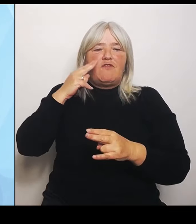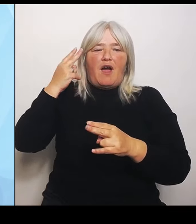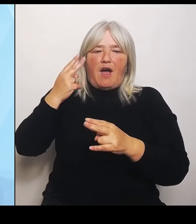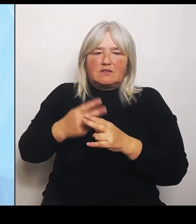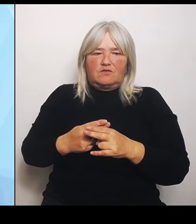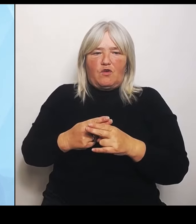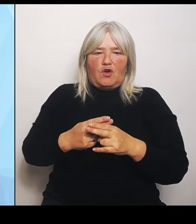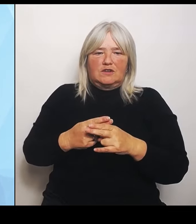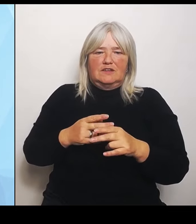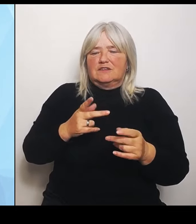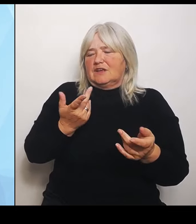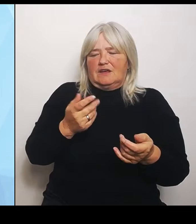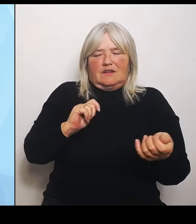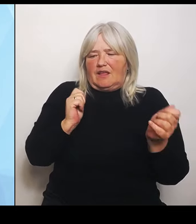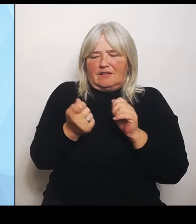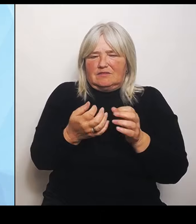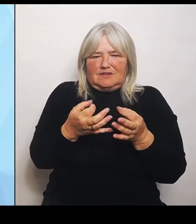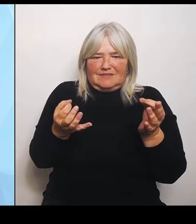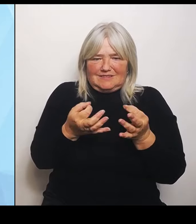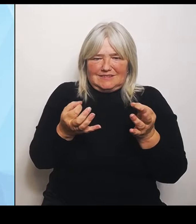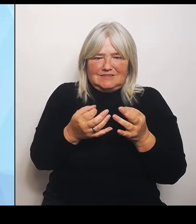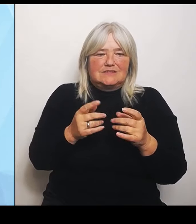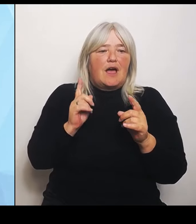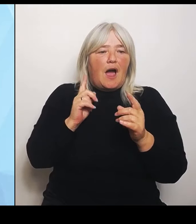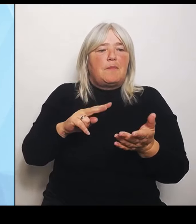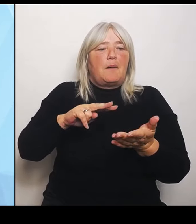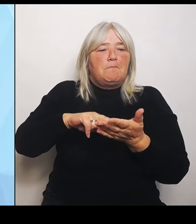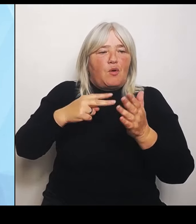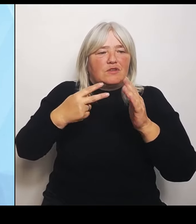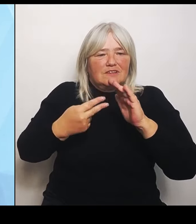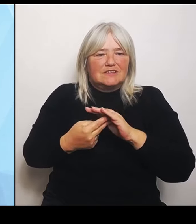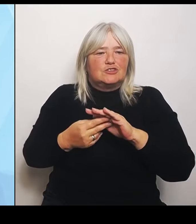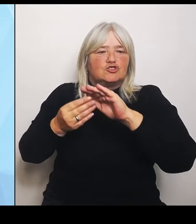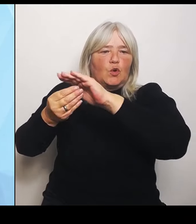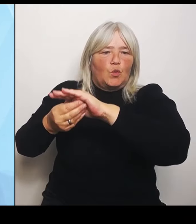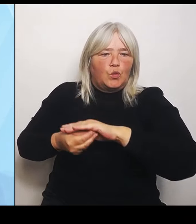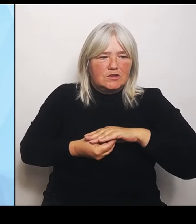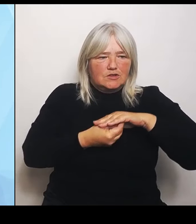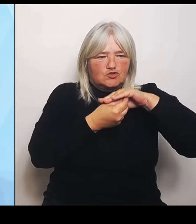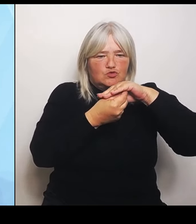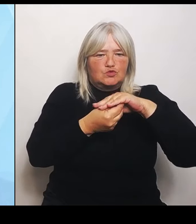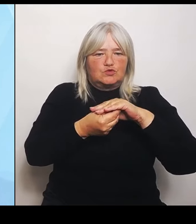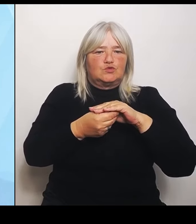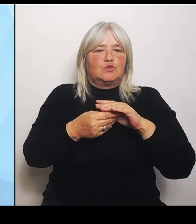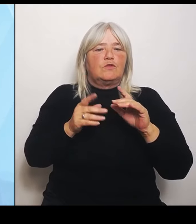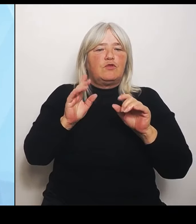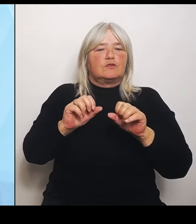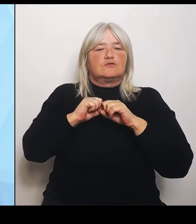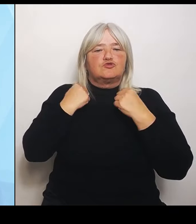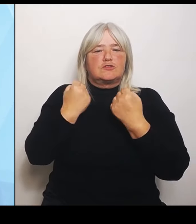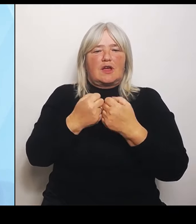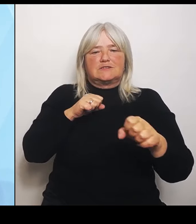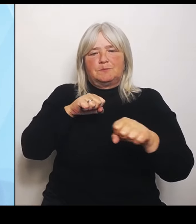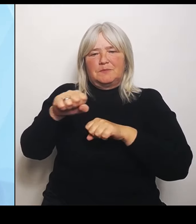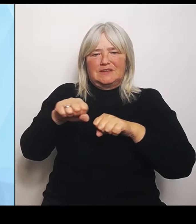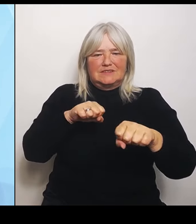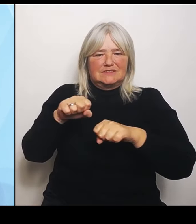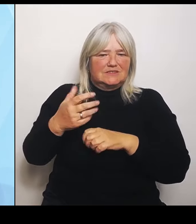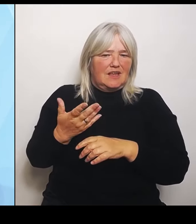politische Unterstützung und Rückendeckung von Staatsministerium, nicht nur von Staatsministerium Seite sondern vonseiten der